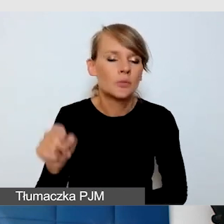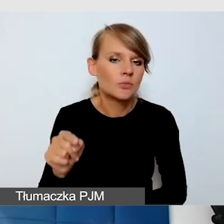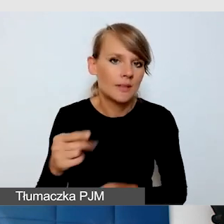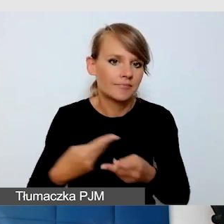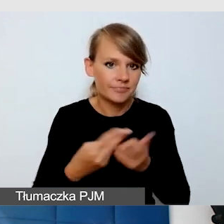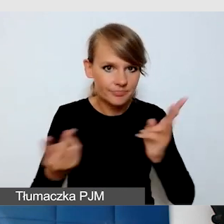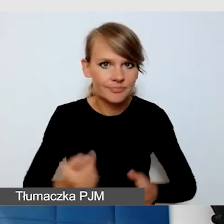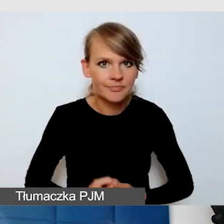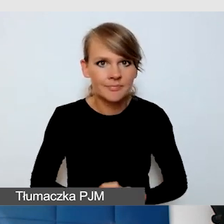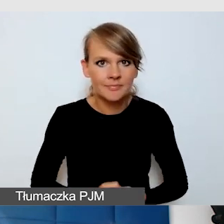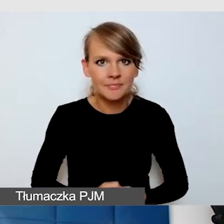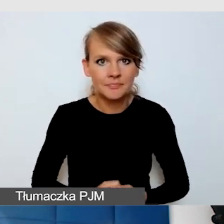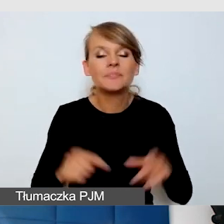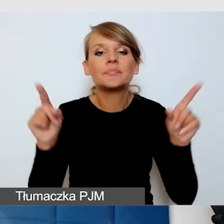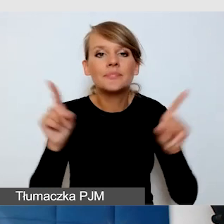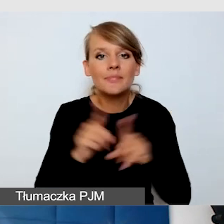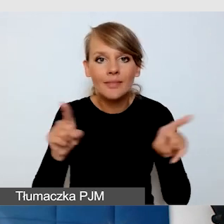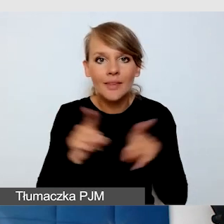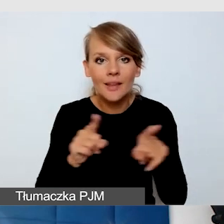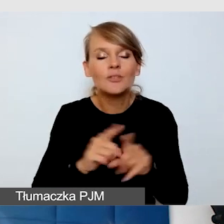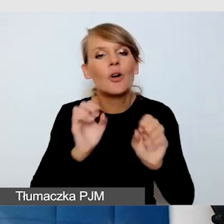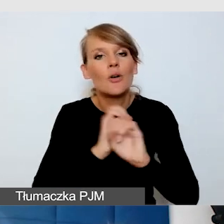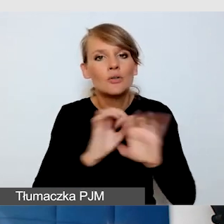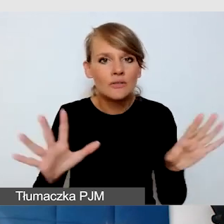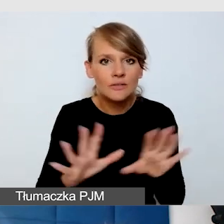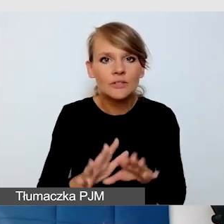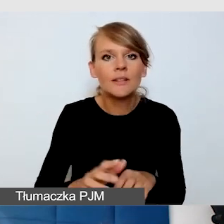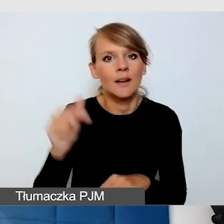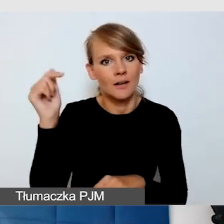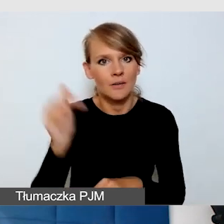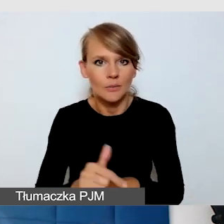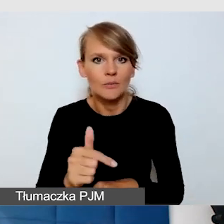Oczywiście trzeba się zmierzyć z rzeczami, które są niezaplanowane.